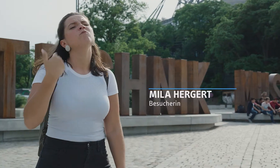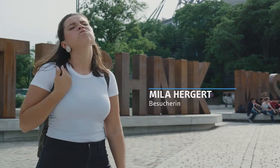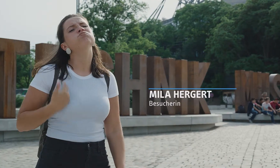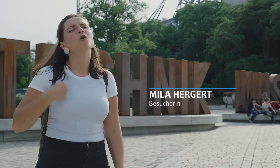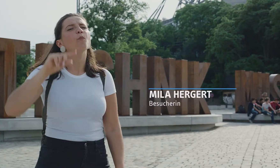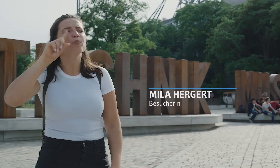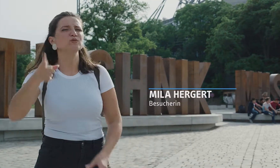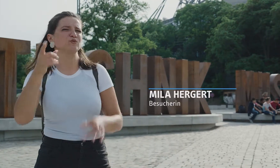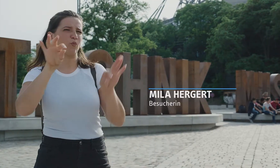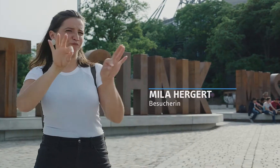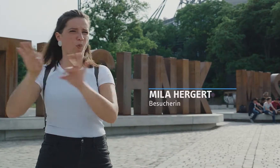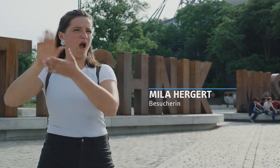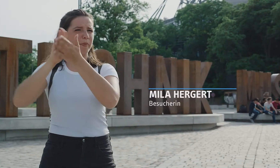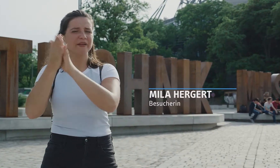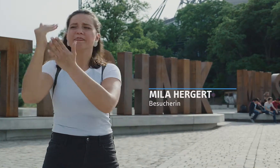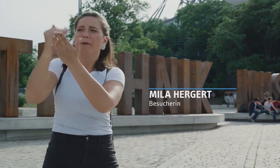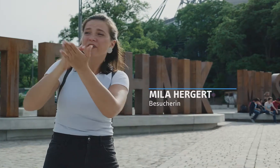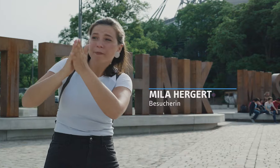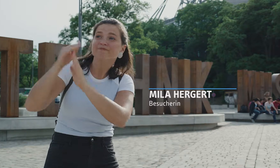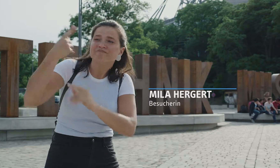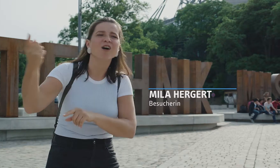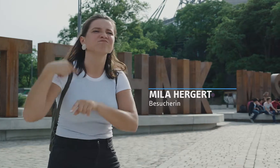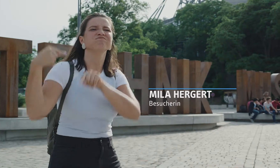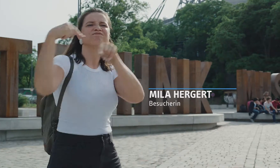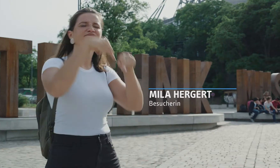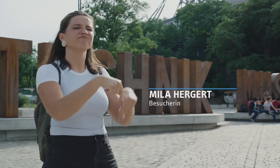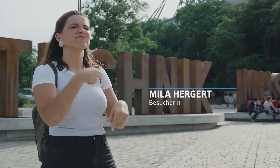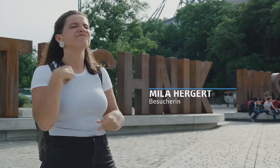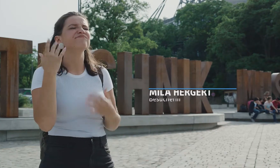Aber es ist immer so mühsam, wenn man vorher eine Gebärdensprachführung abmachen muss.